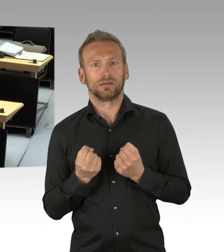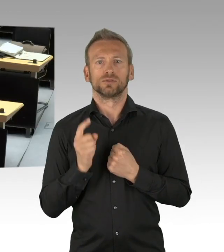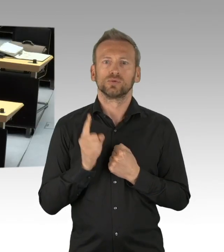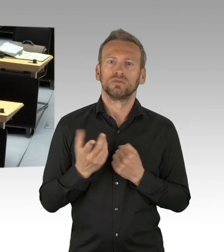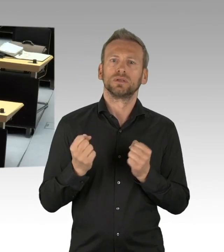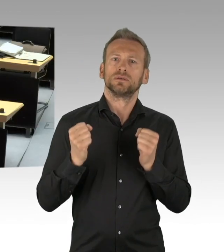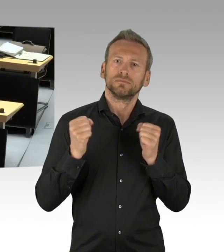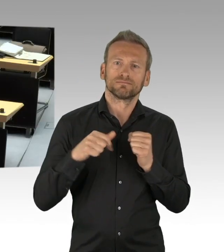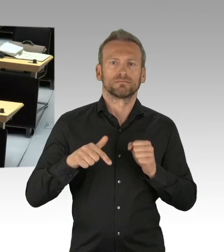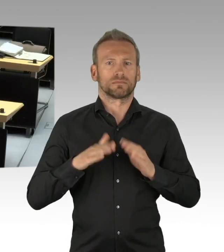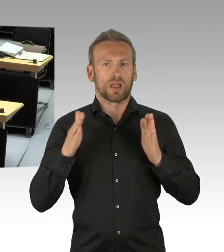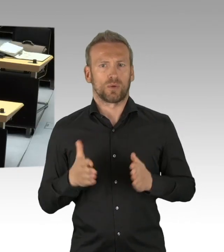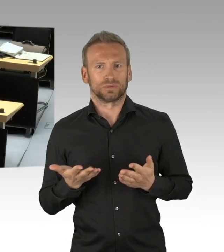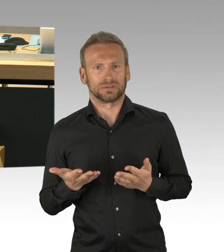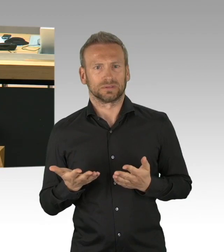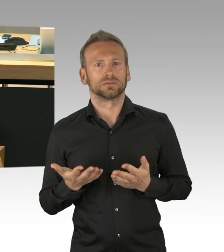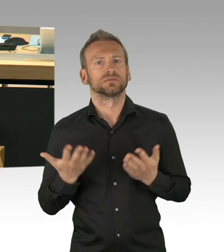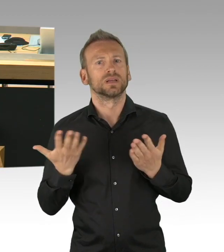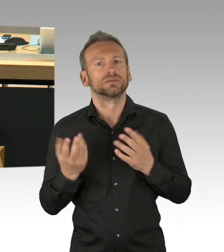auch missbraucht was die Geschäftsordnung betrifft.